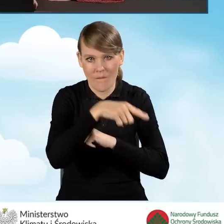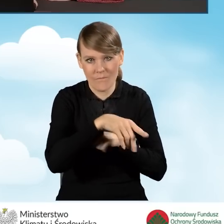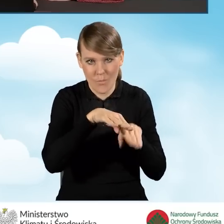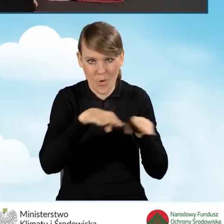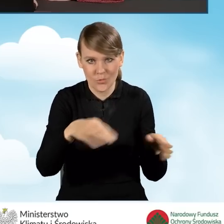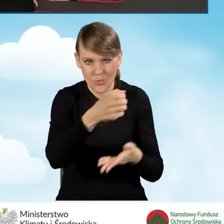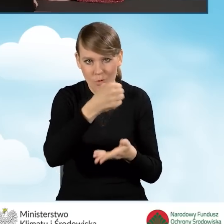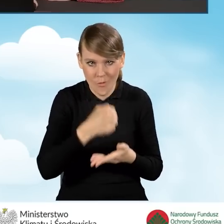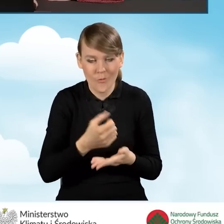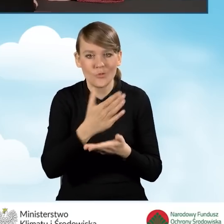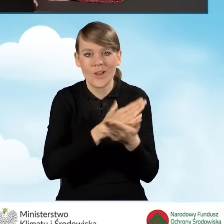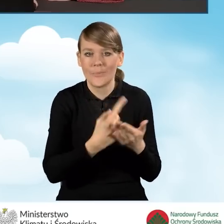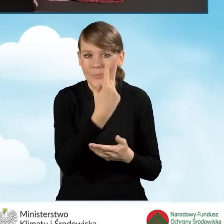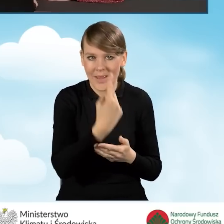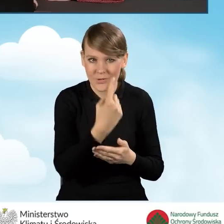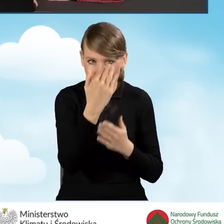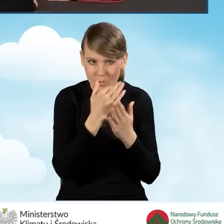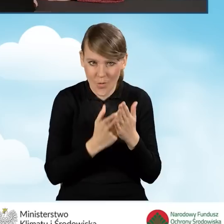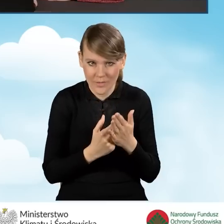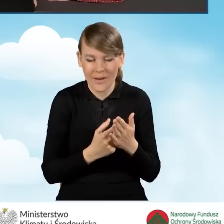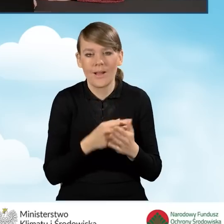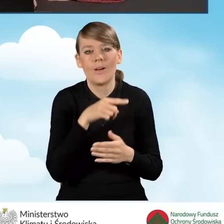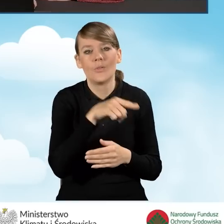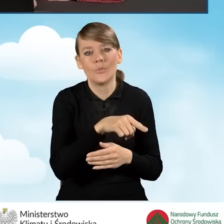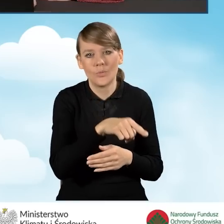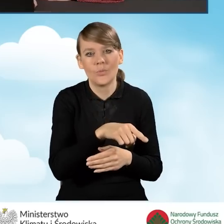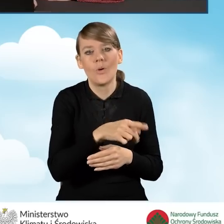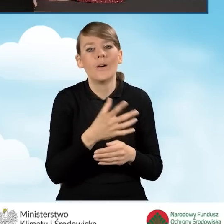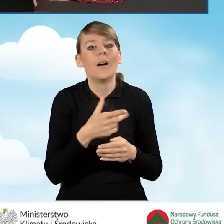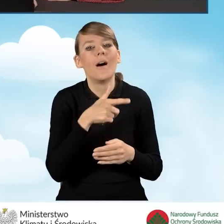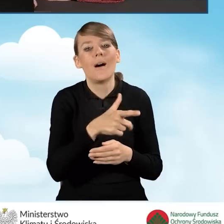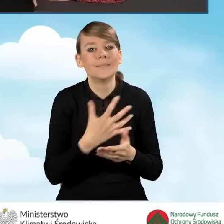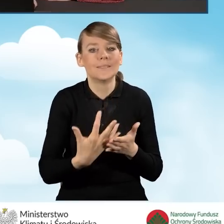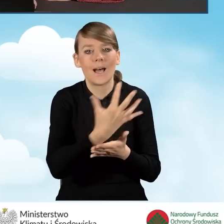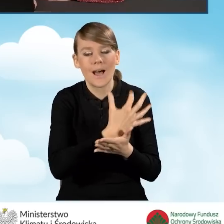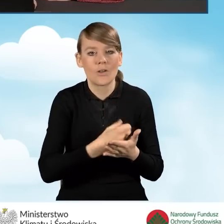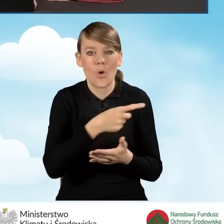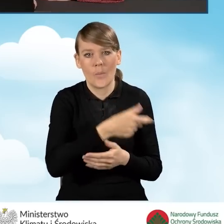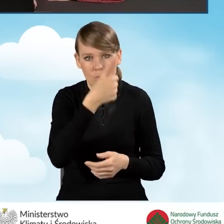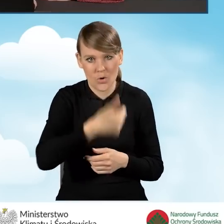zgodnie z częścią pierwszą programu, czyli ocenianą na poziomie dochodu rocznego.